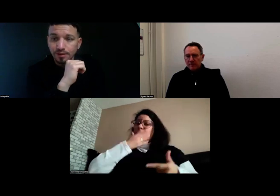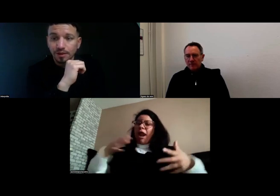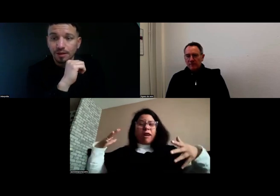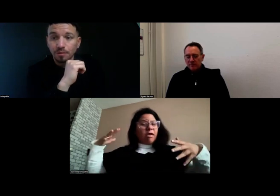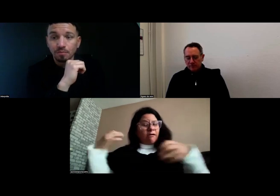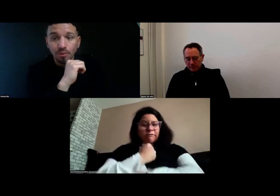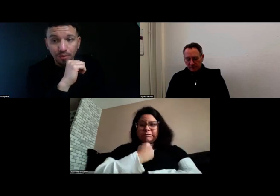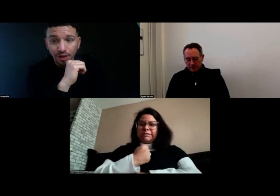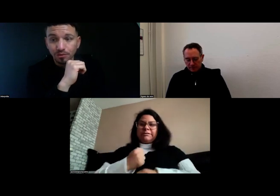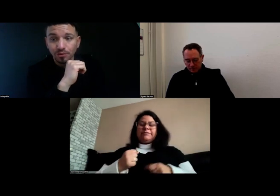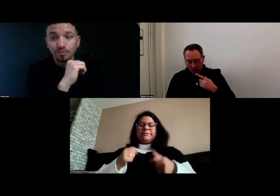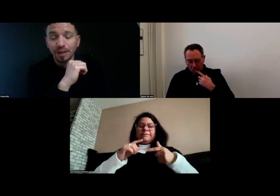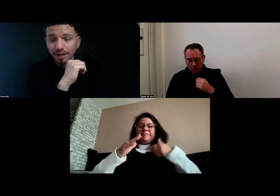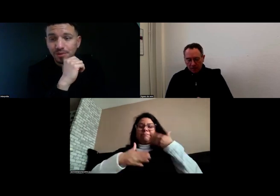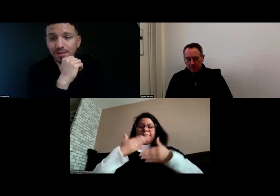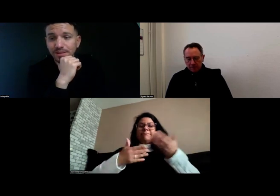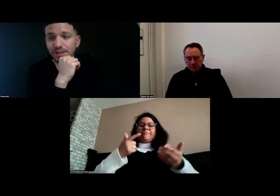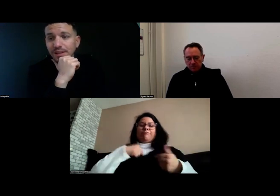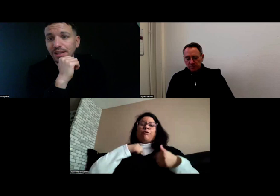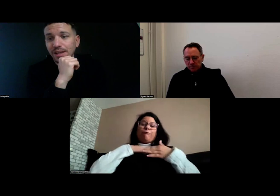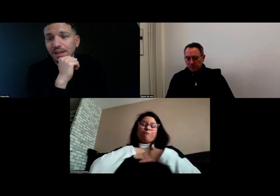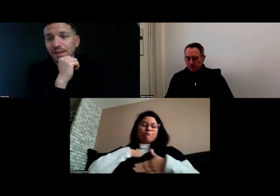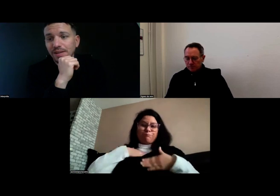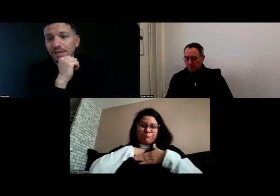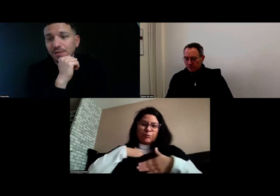C'est un beau parcours, une belle réussite.